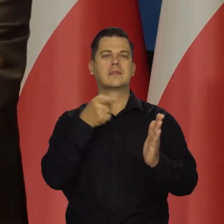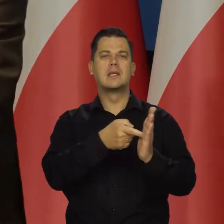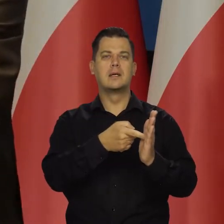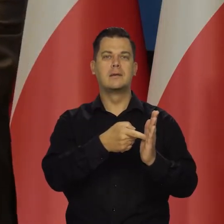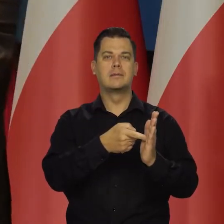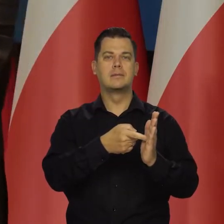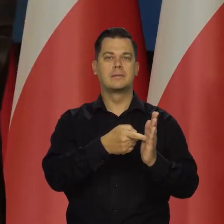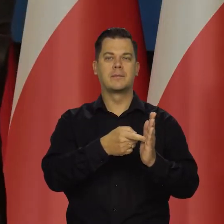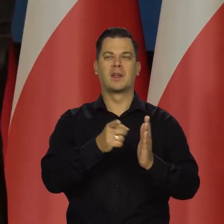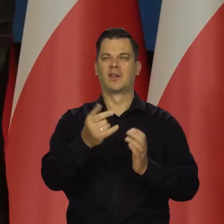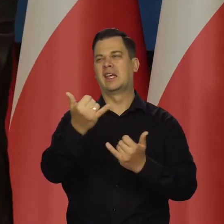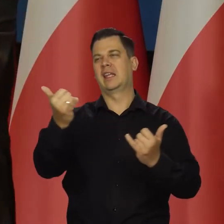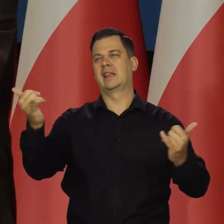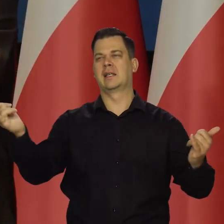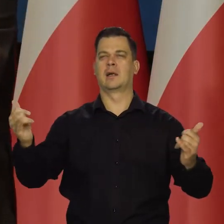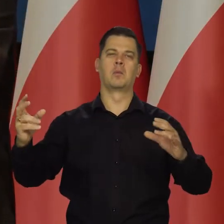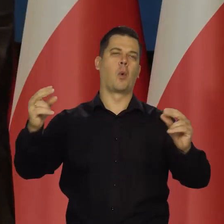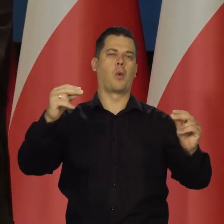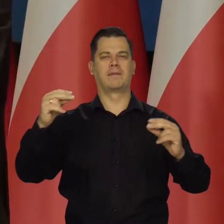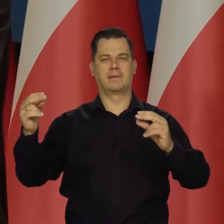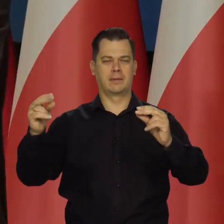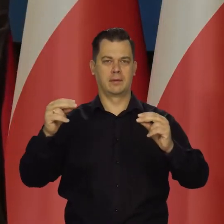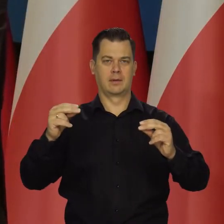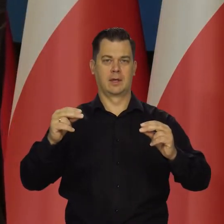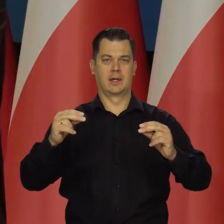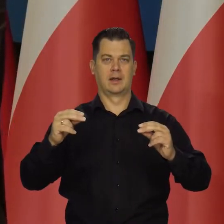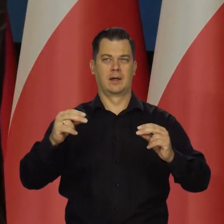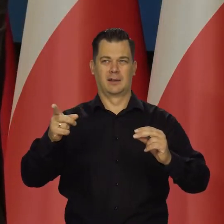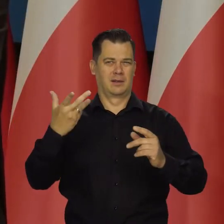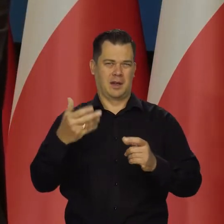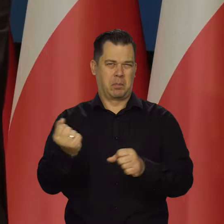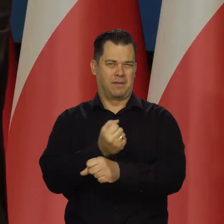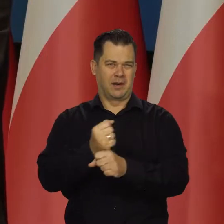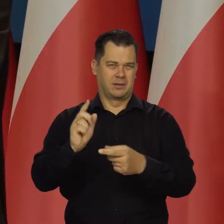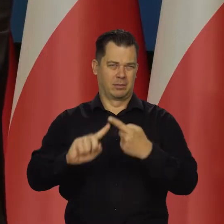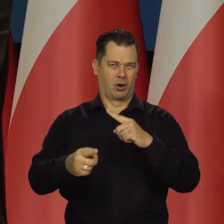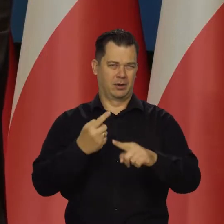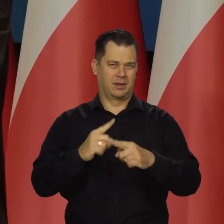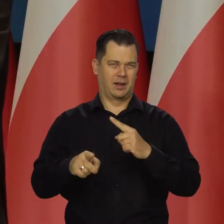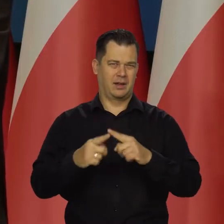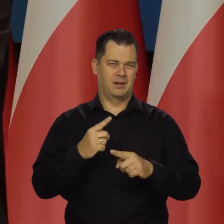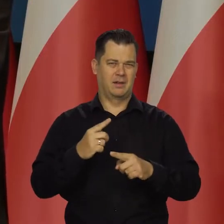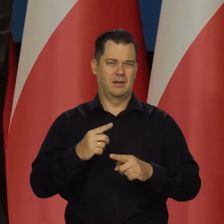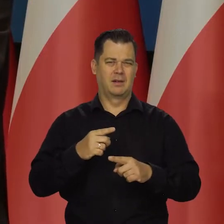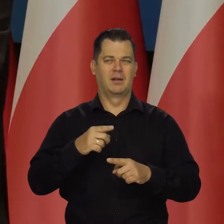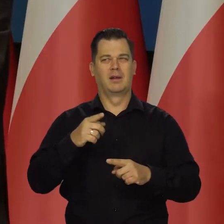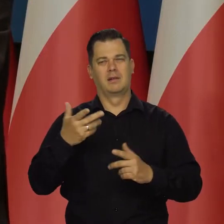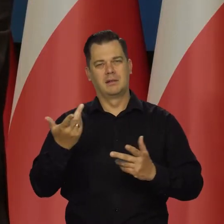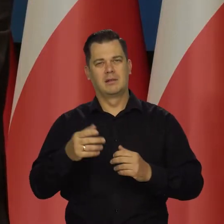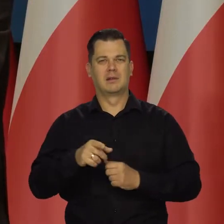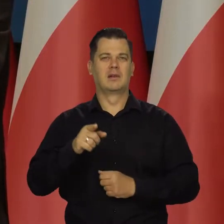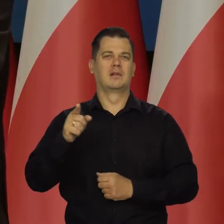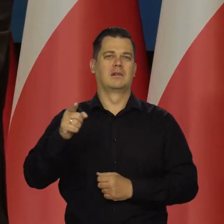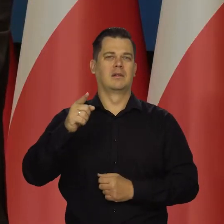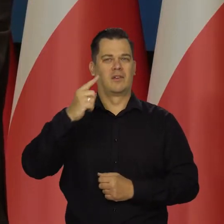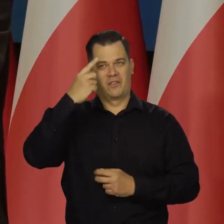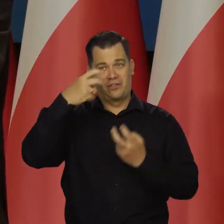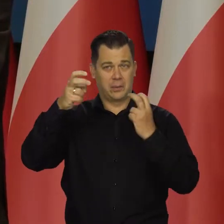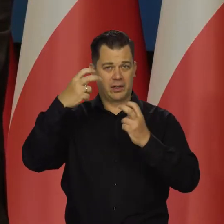wbrew temu, co jakimś tam niepoważnym politykom i publicystom się w głowie roiło.